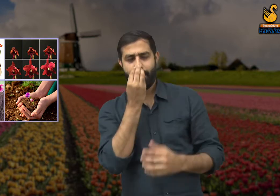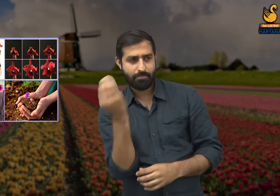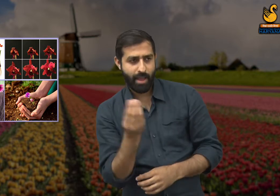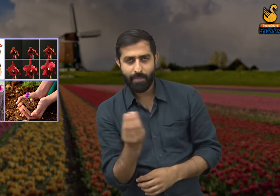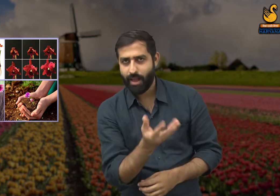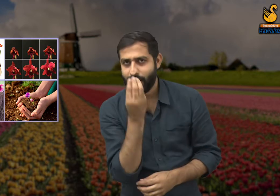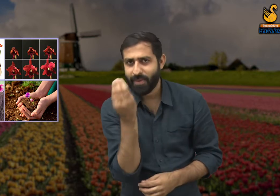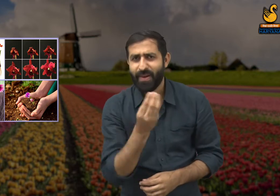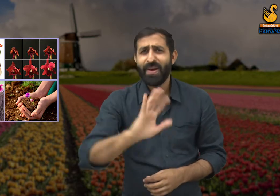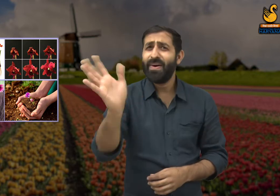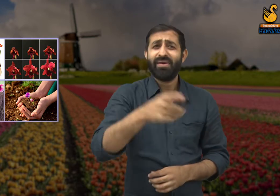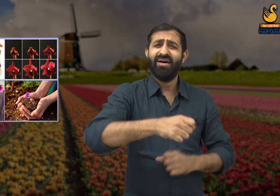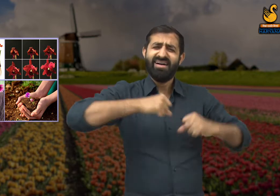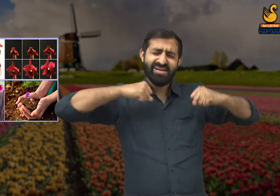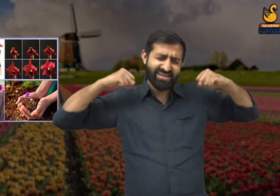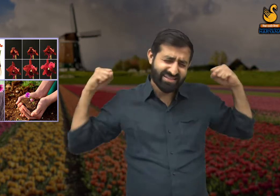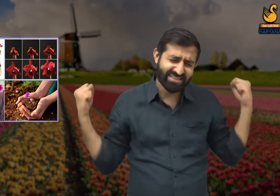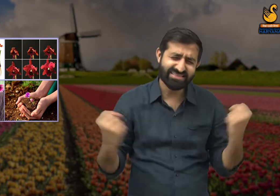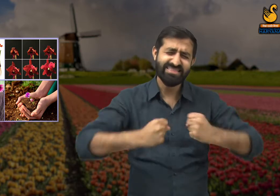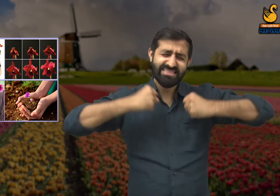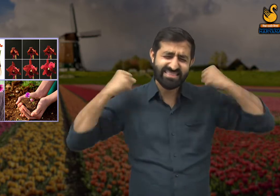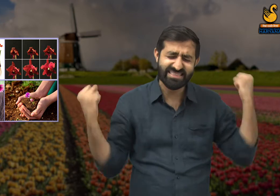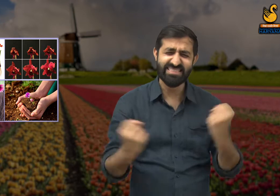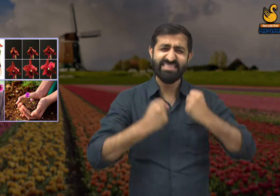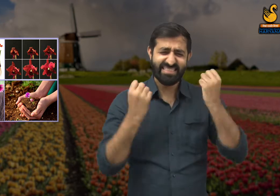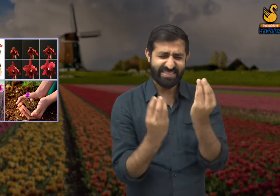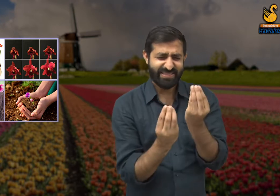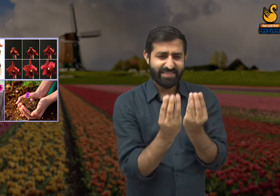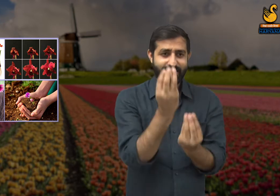यह कोई आसान काम नहीं है इसमें हमारी बहुत मेहनत लगी हुई है